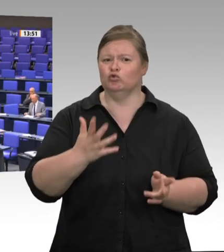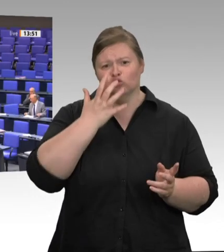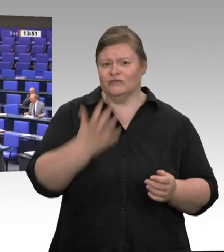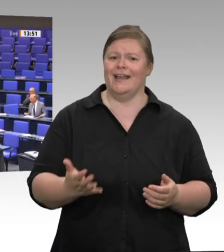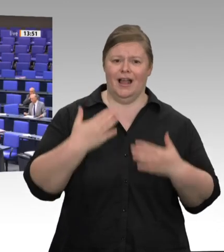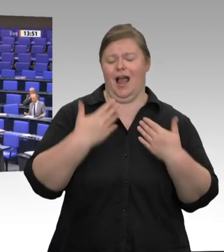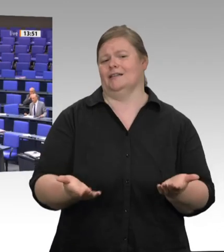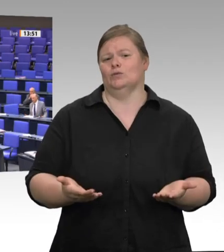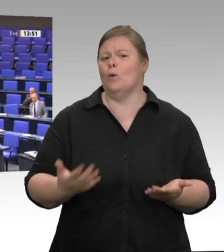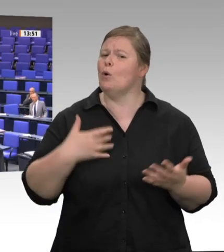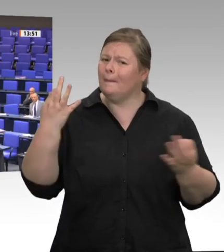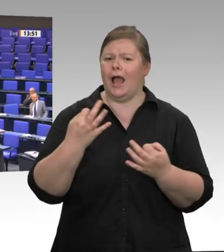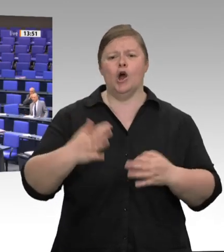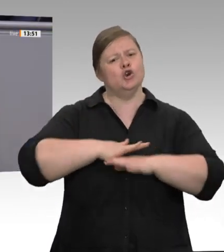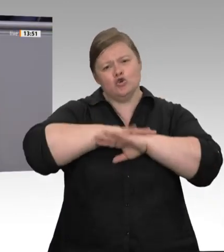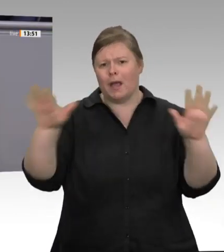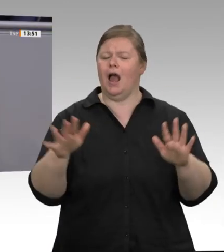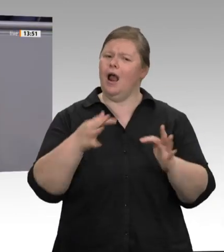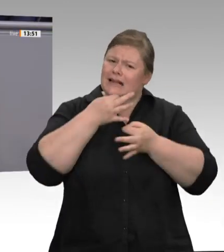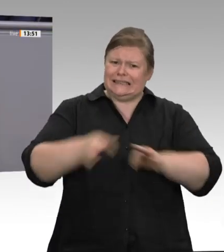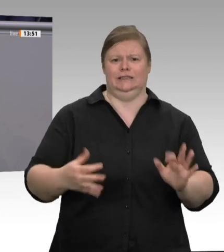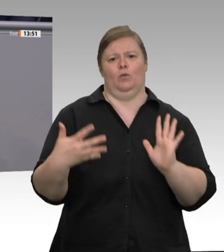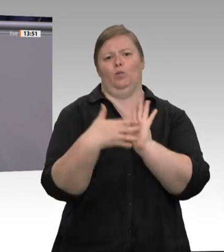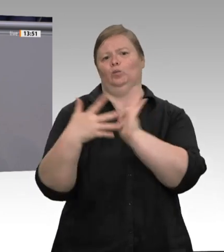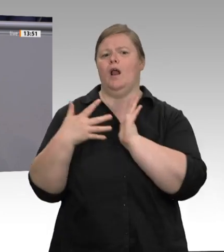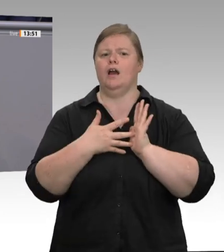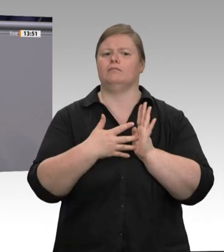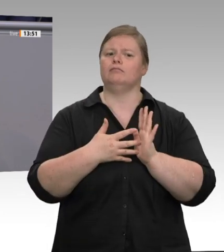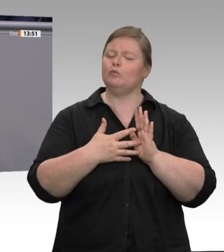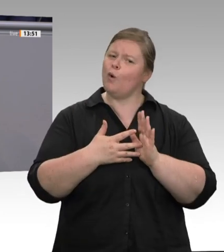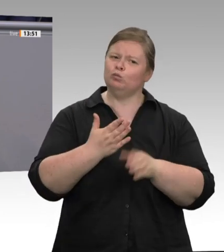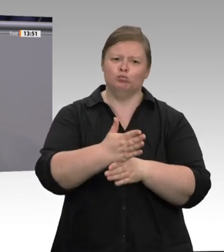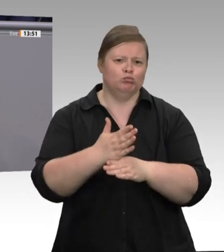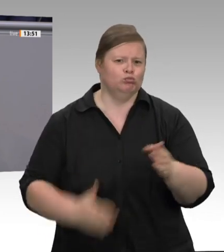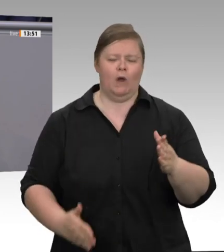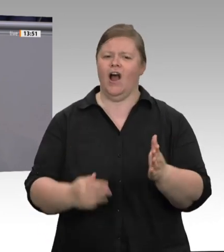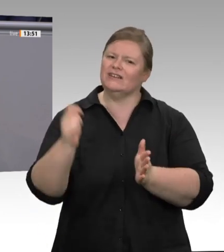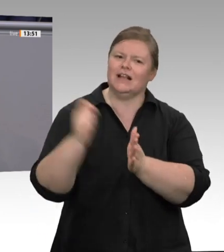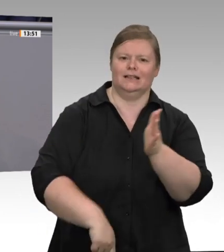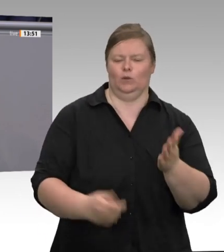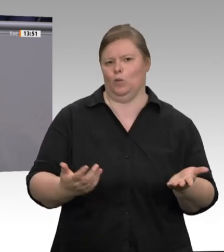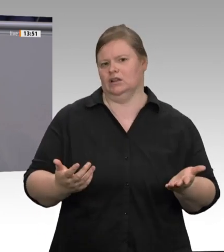Allen Lobbyisten, die sagen, dass sie das Abschaffen des Geschäftsmodells „Werkverträge“